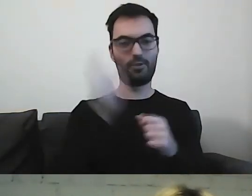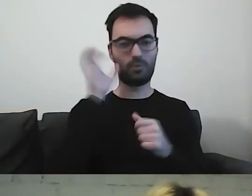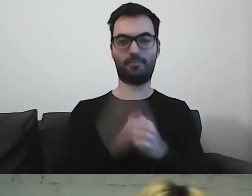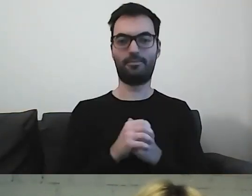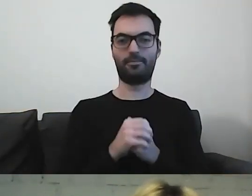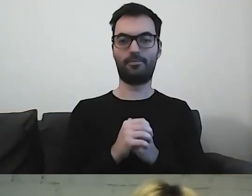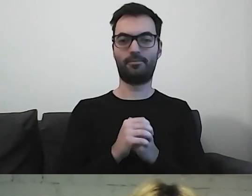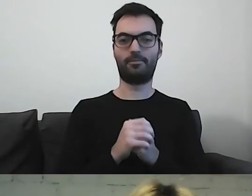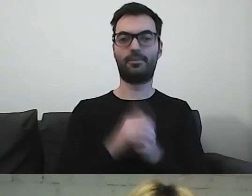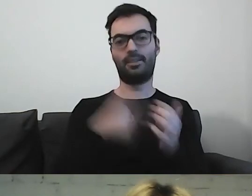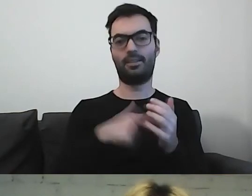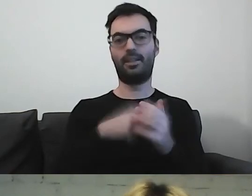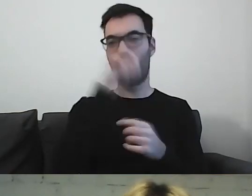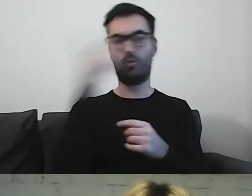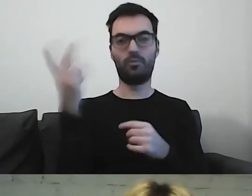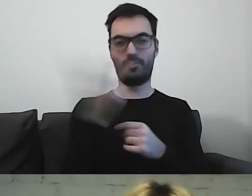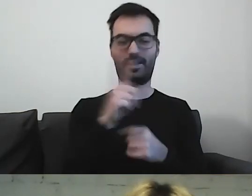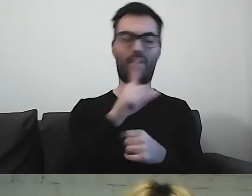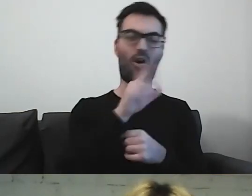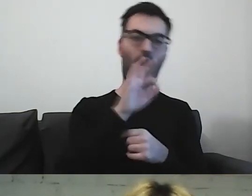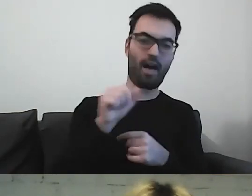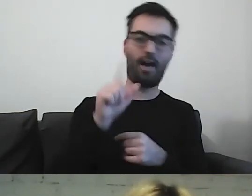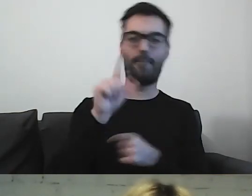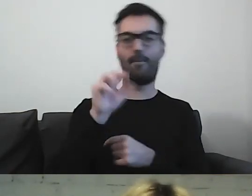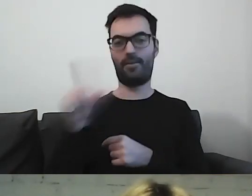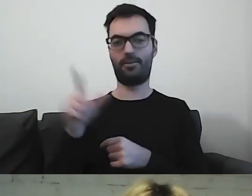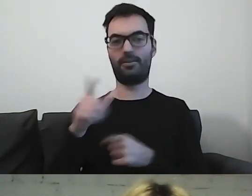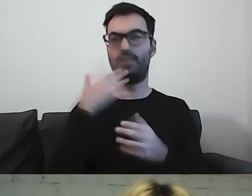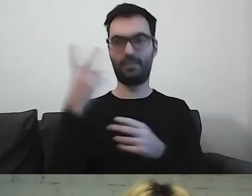Z takimi ludźmi jak Ola i Paweł świat będzie prostszy.